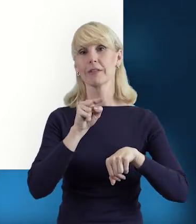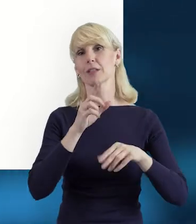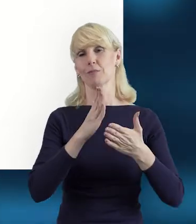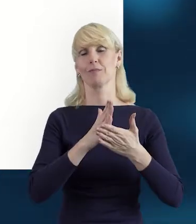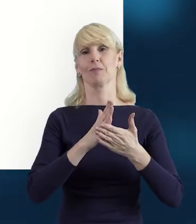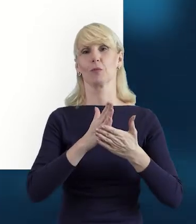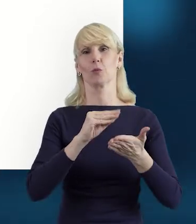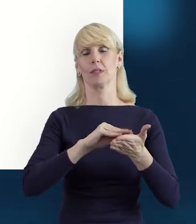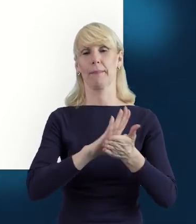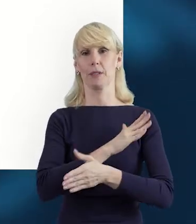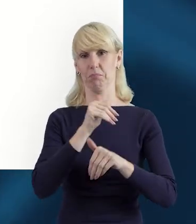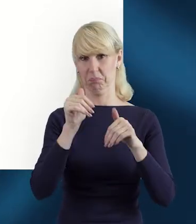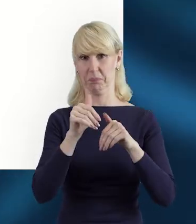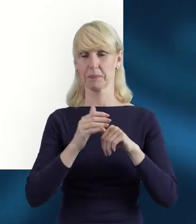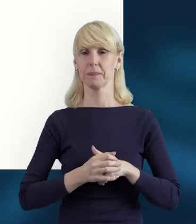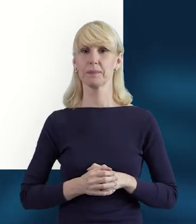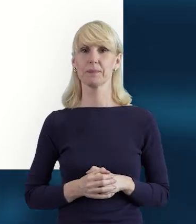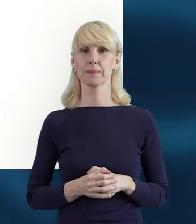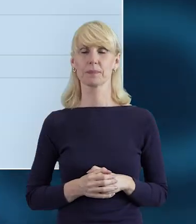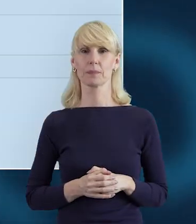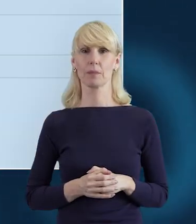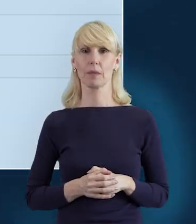W następnym slajdzie, jeżeli zdarzy się,